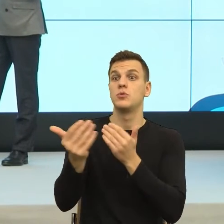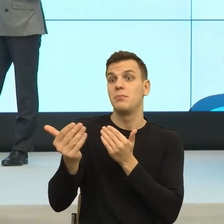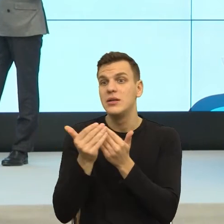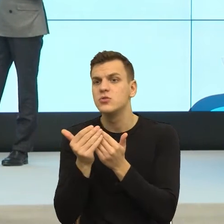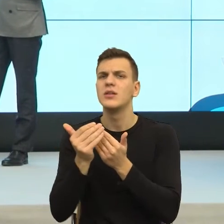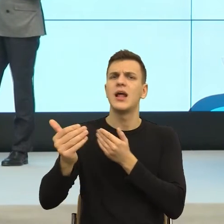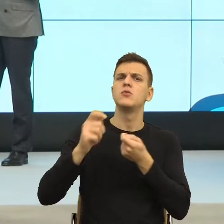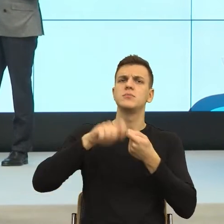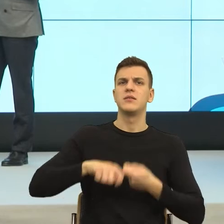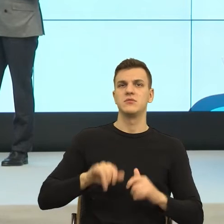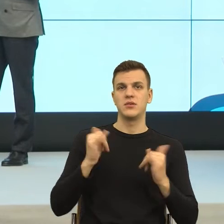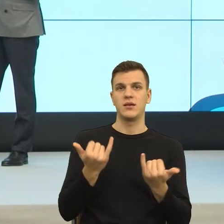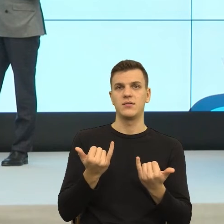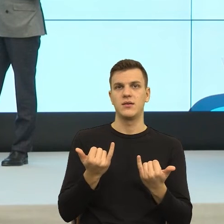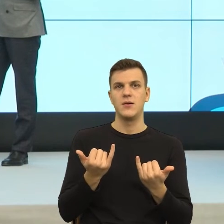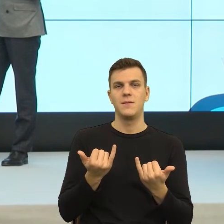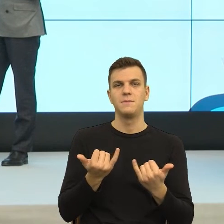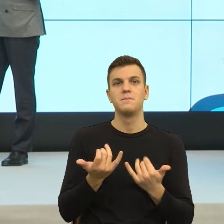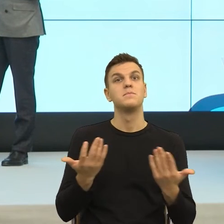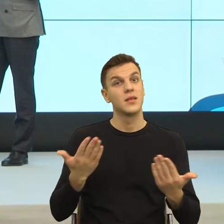Dziękuję za to pytanie. Wiecie Państwo, to było tak, że najpierw zaczęto badać